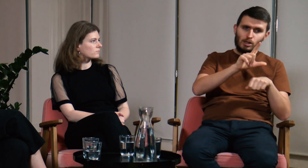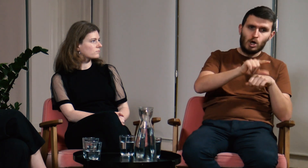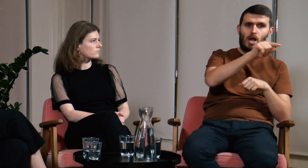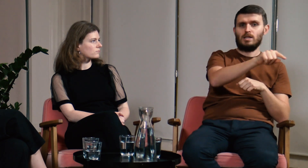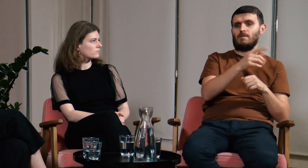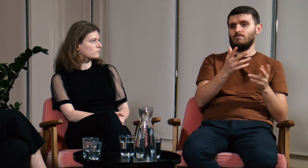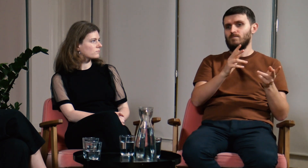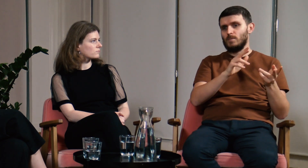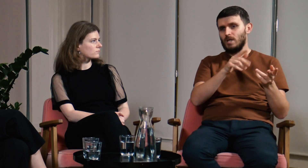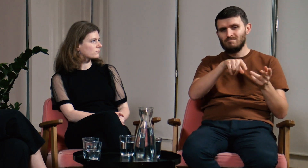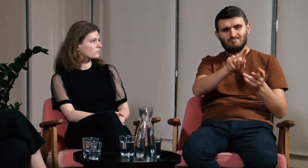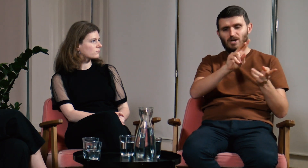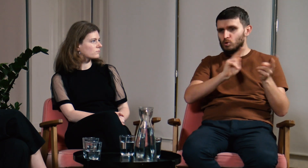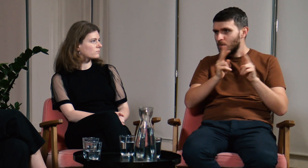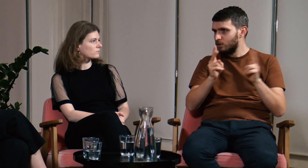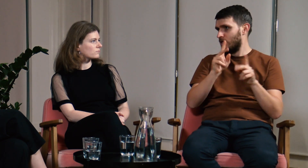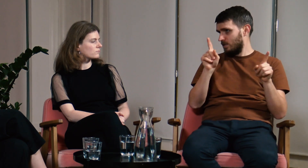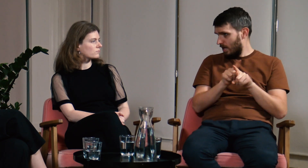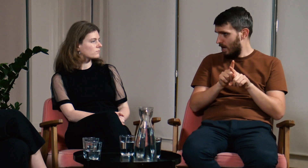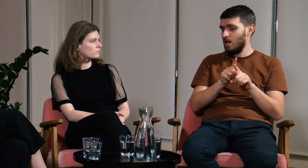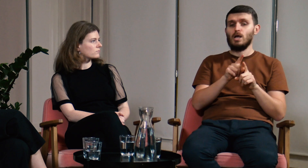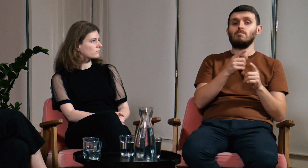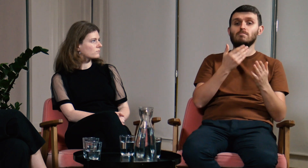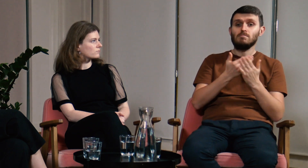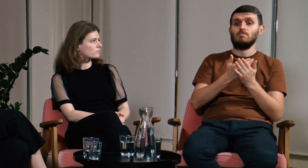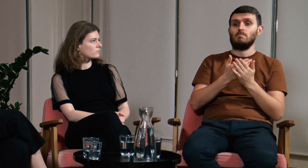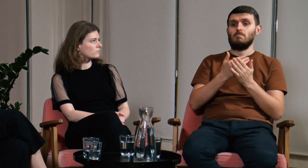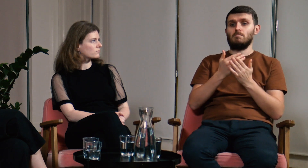Opłaca się także uczęszczać na lektoraty i warsztaty tłumaczeniowe.